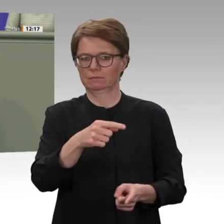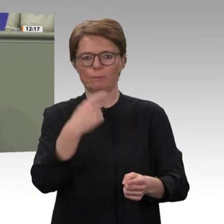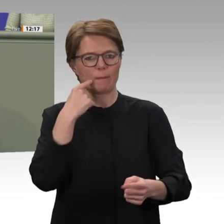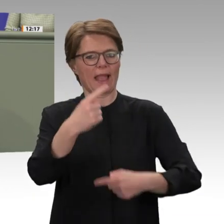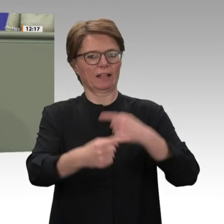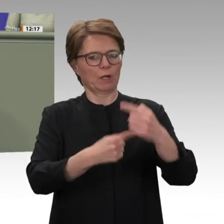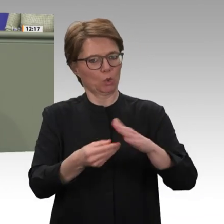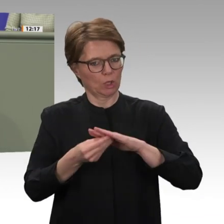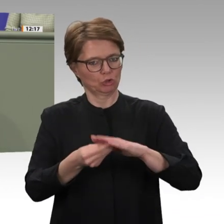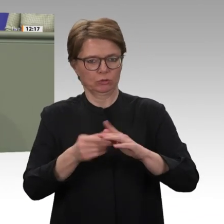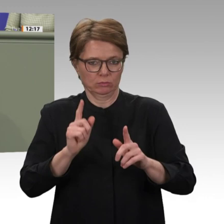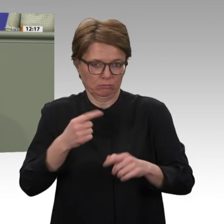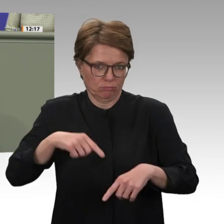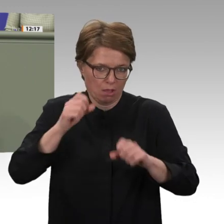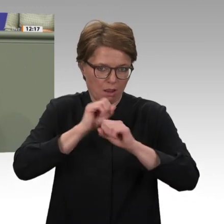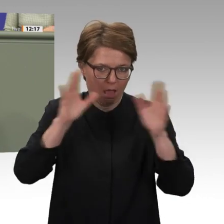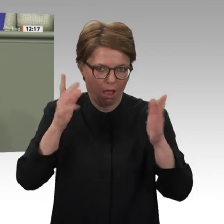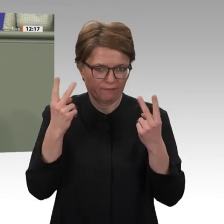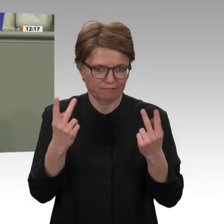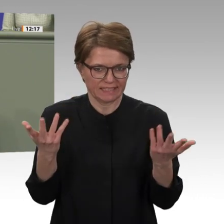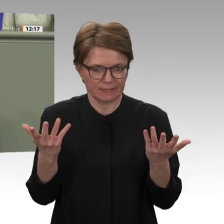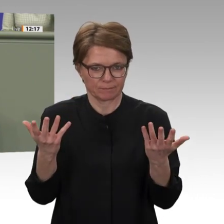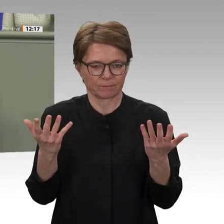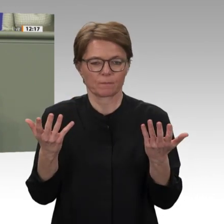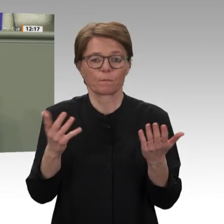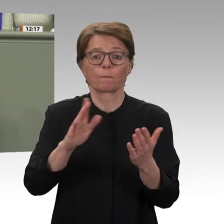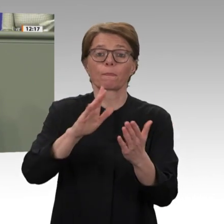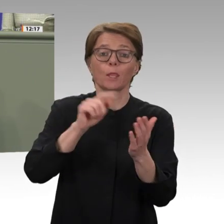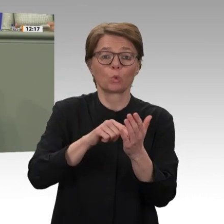muss angestoßen werden. Der herrschenden Wirtschaftskrise, Hunger, Armut und Not